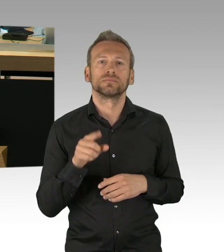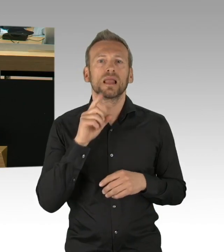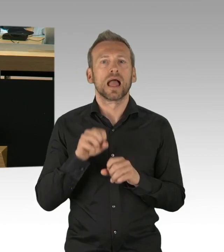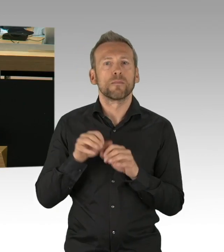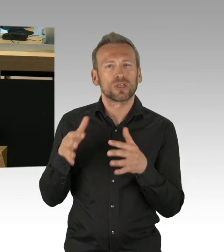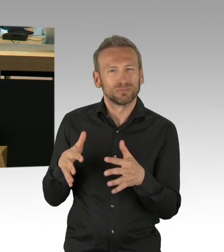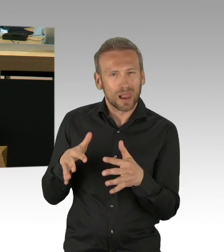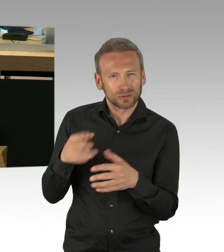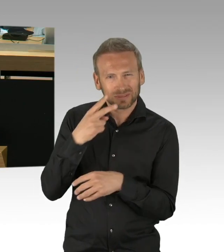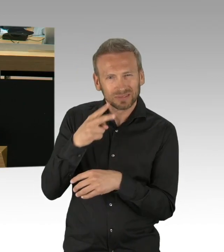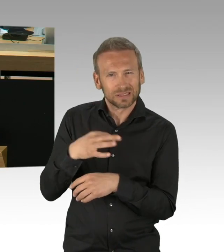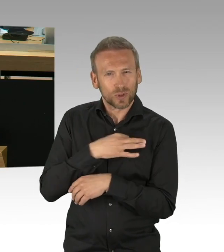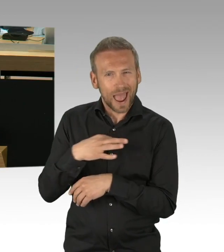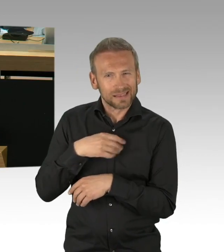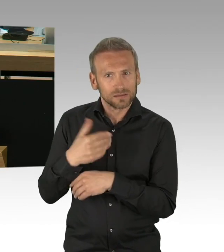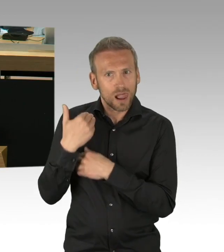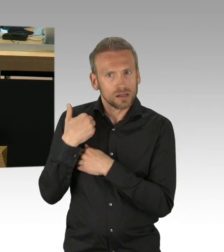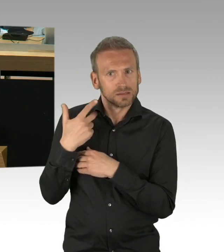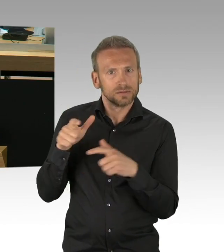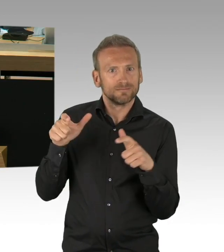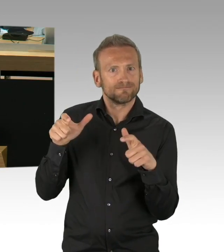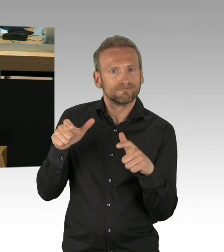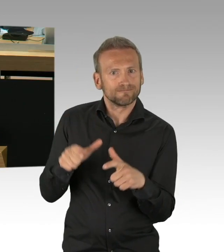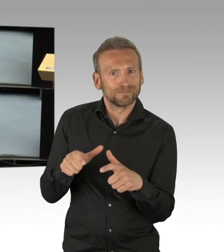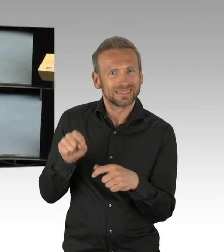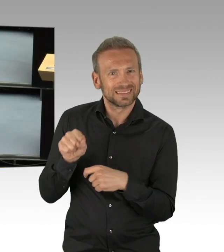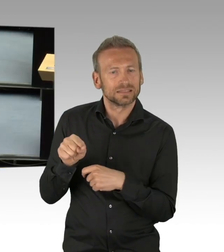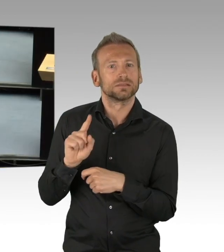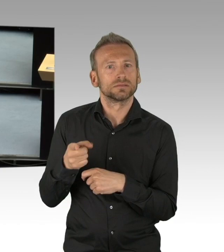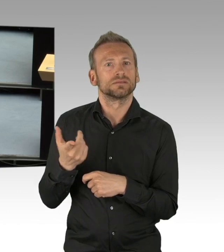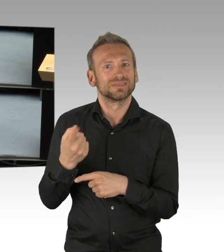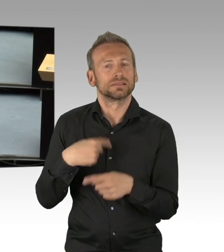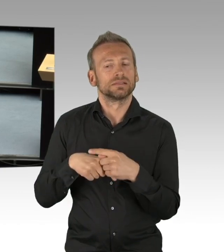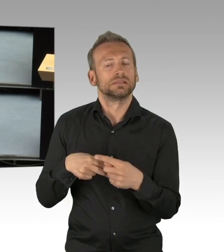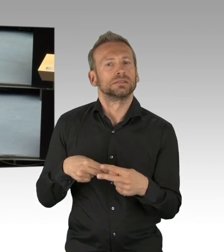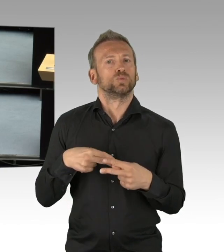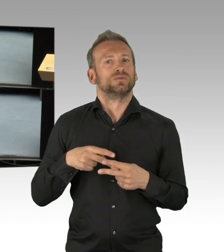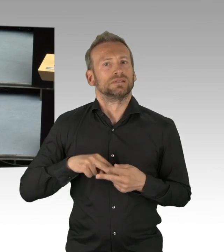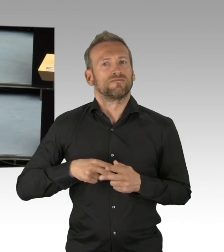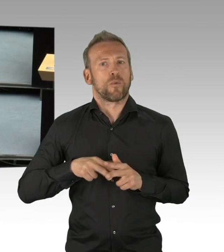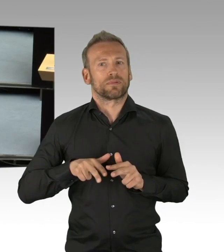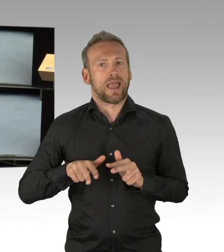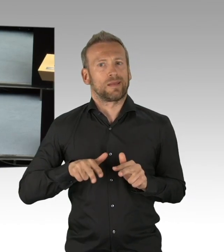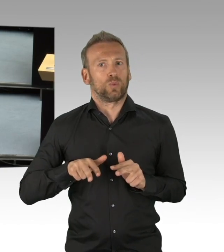wie die Konzepte bei den Kitas sind. Ich wüsste von den Sozialverwaltungen gerne, wie es bei Behinderten- und Sozialeinrichtungen ist.